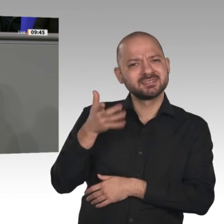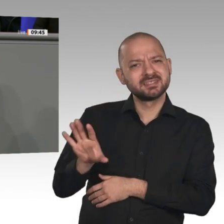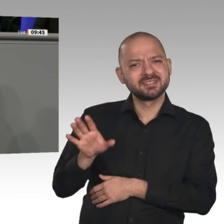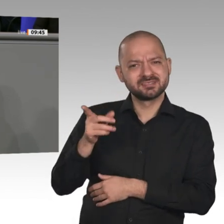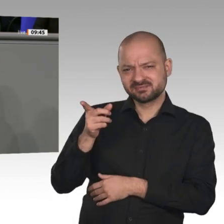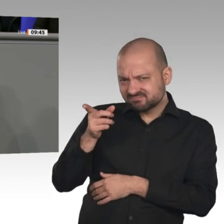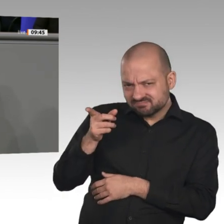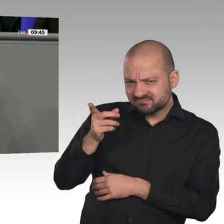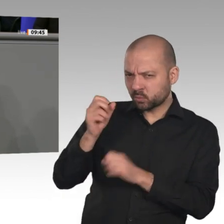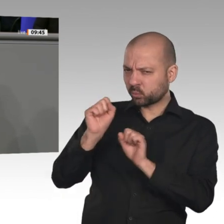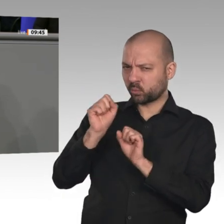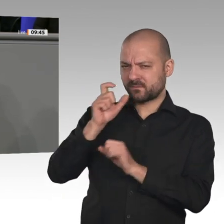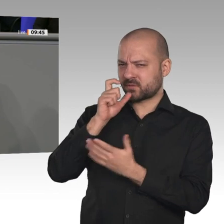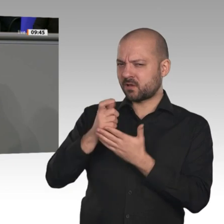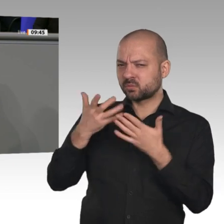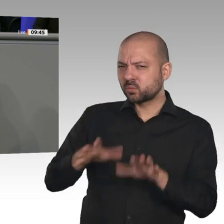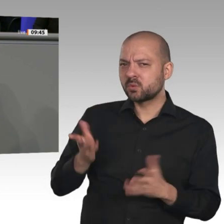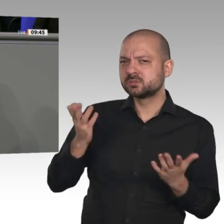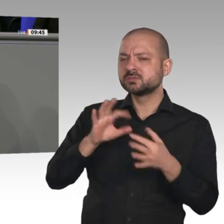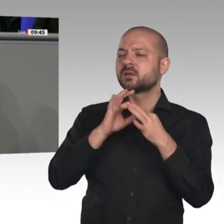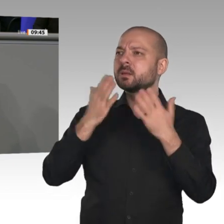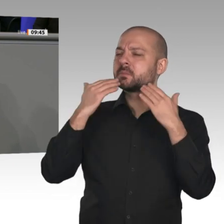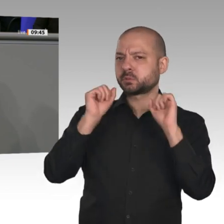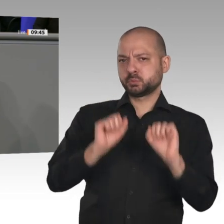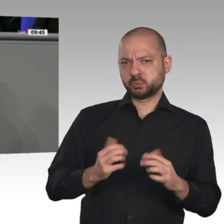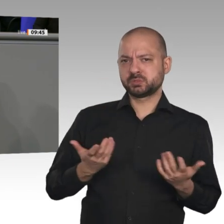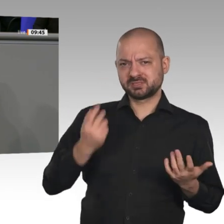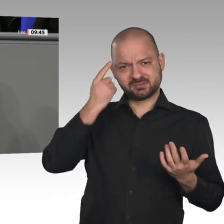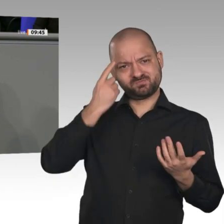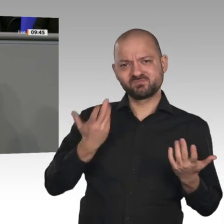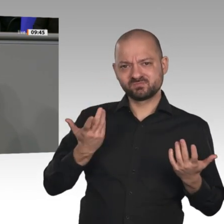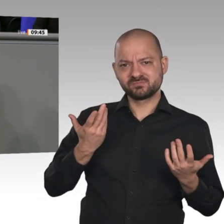zusammen und sagen Ihnen: Euer Auftrag ist es, einen Kompromiss mit Blick auf den Kohleausstieg